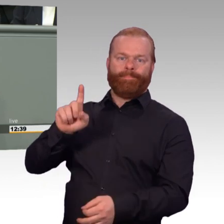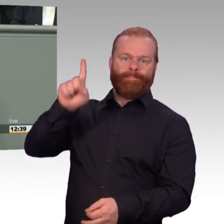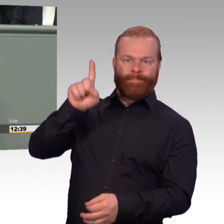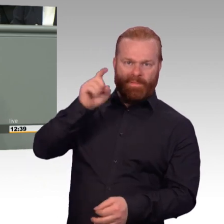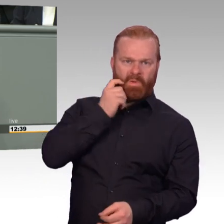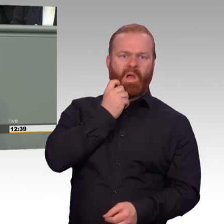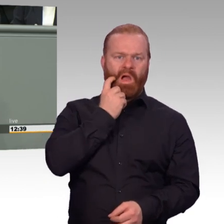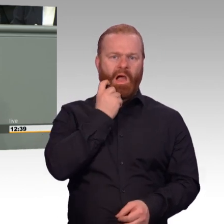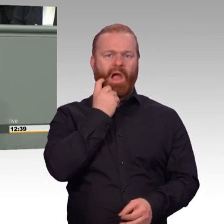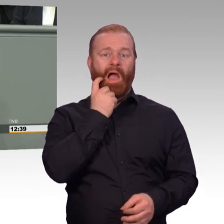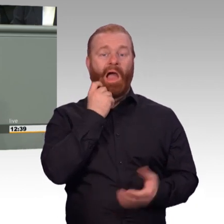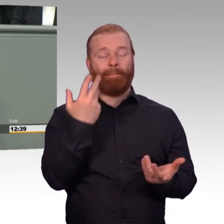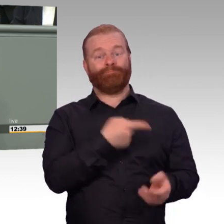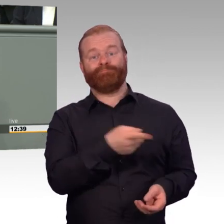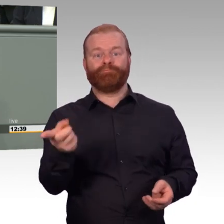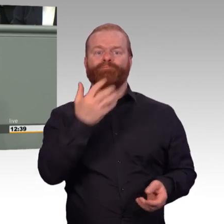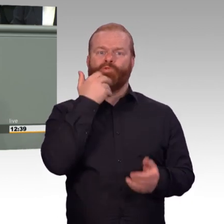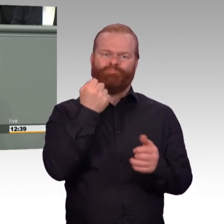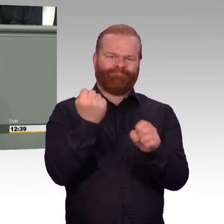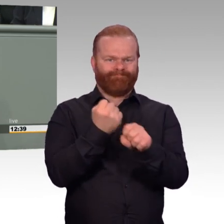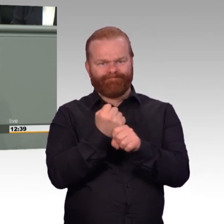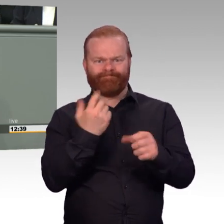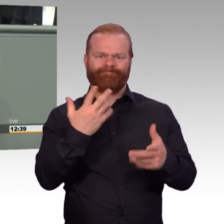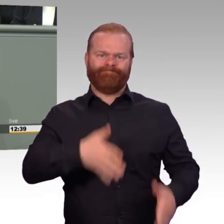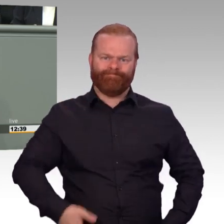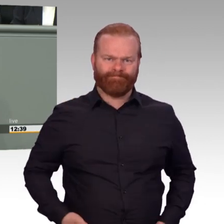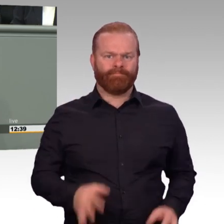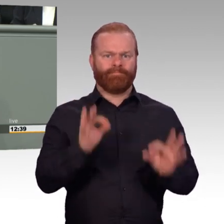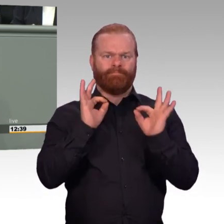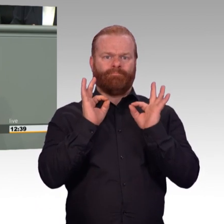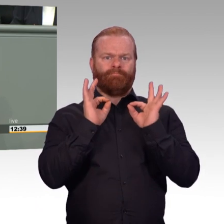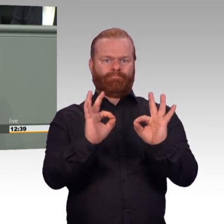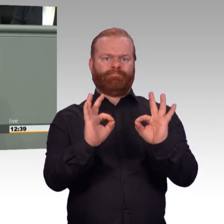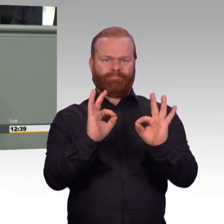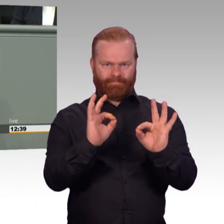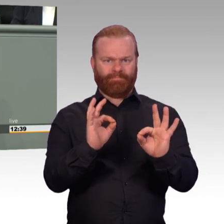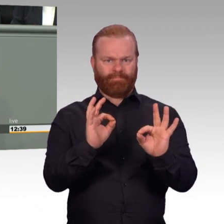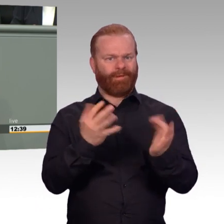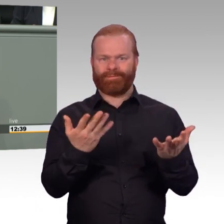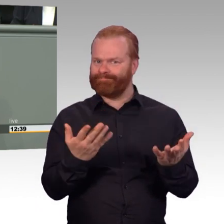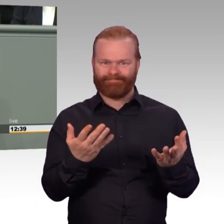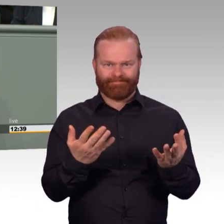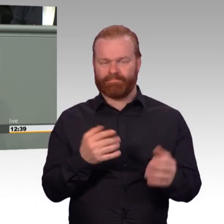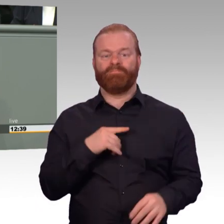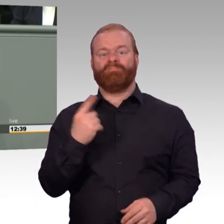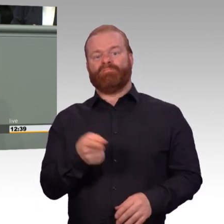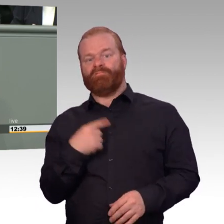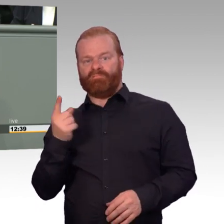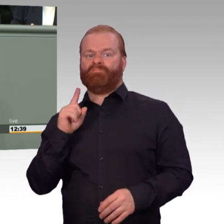müssen wir dafür Sorge tragen, dass der Beruf der Soldatin oder des Soldaten attraktiver wird. Neben hoher persönlicher Erfüllung